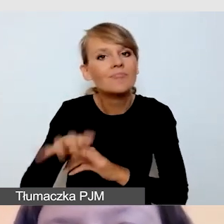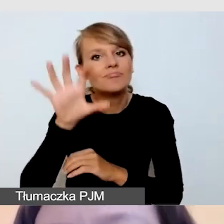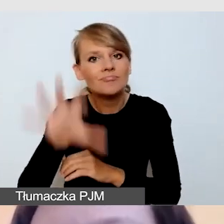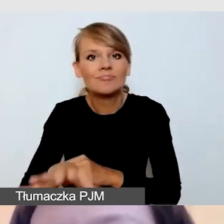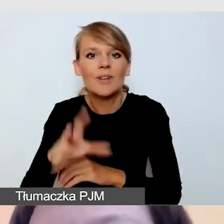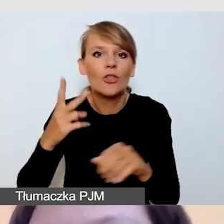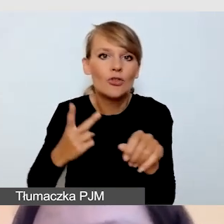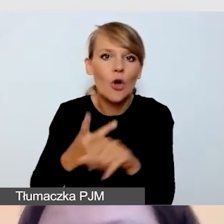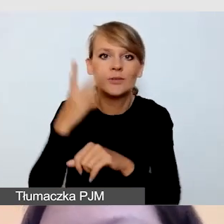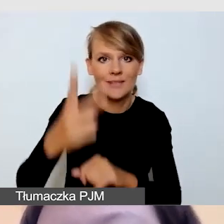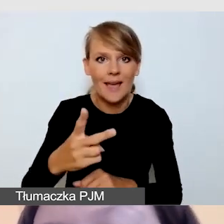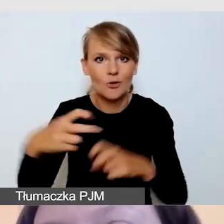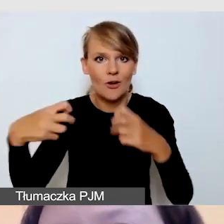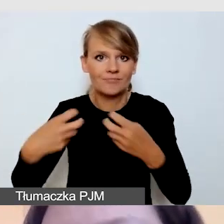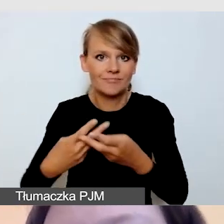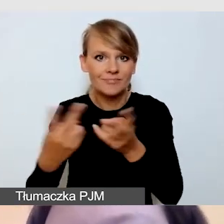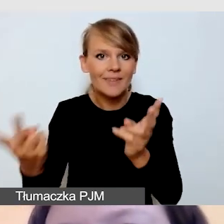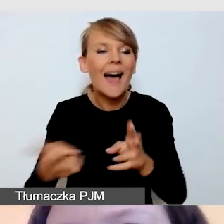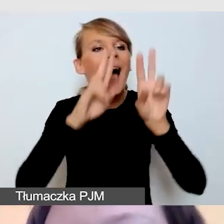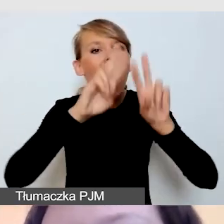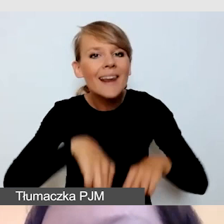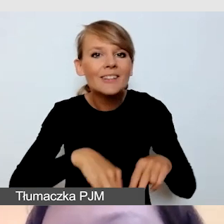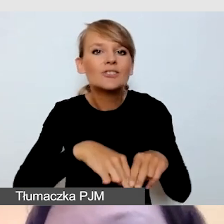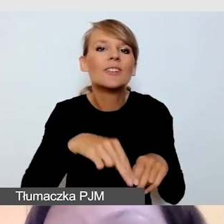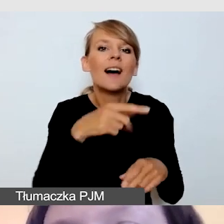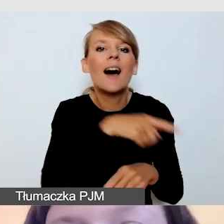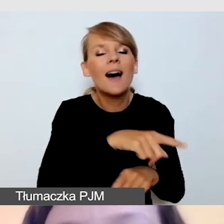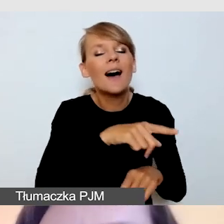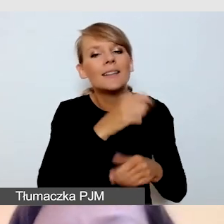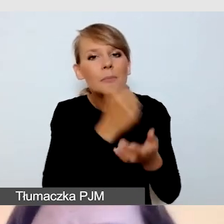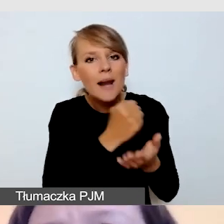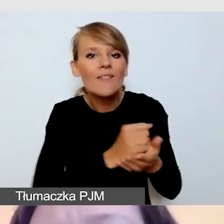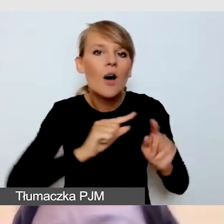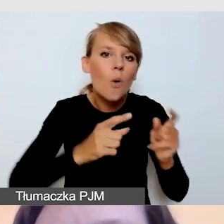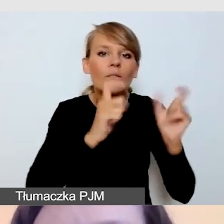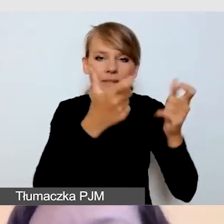Pomijamy wszystkie inne aspekty organizacji wydarzenia. Pamiętajmy jednak o tym,